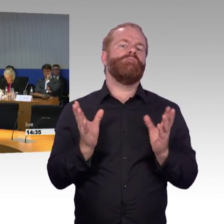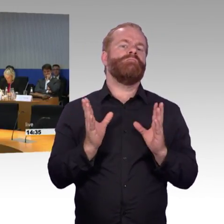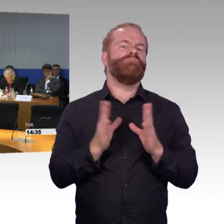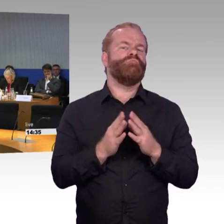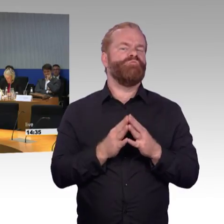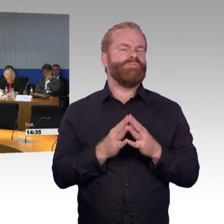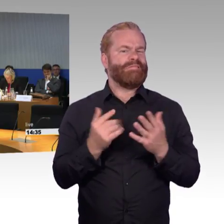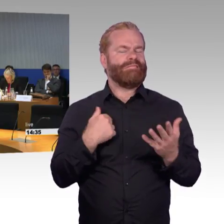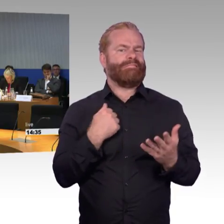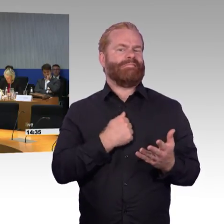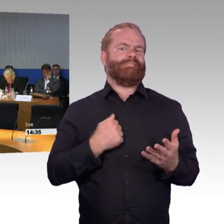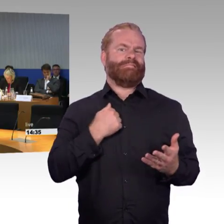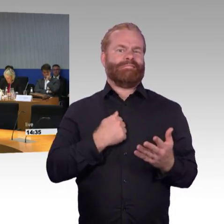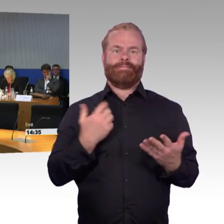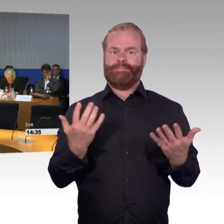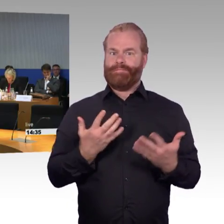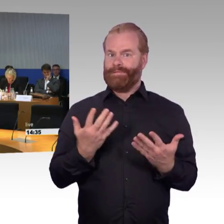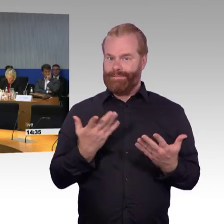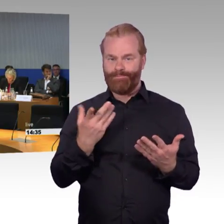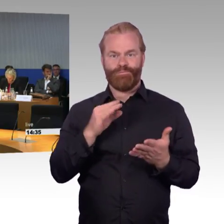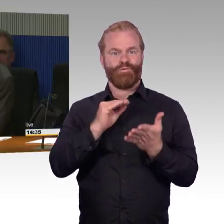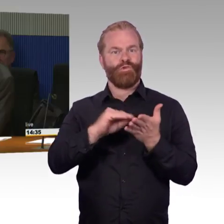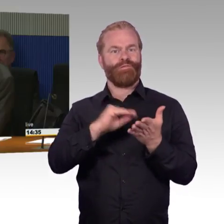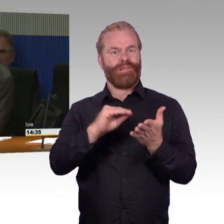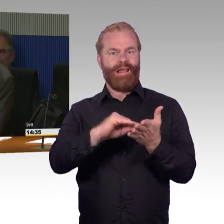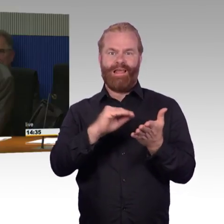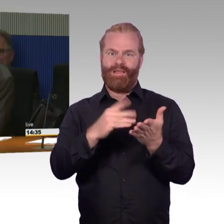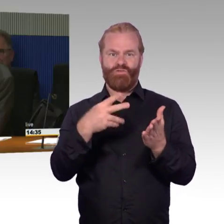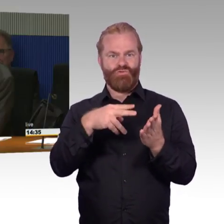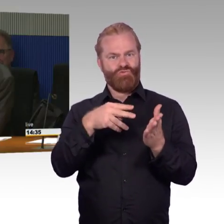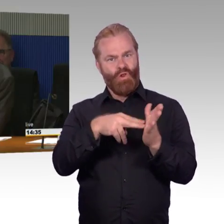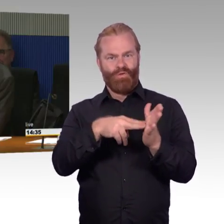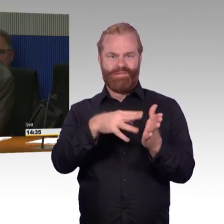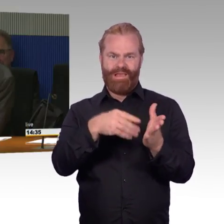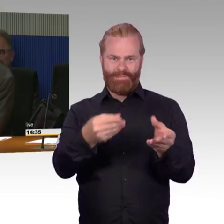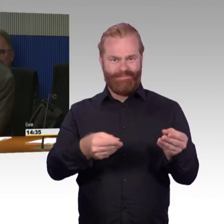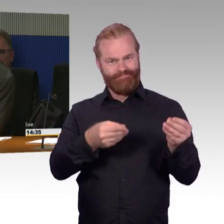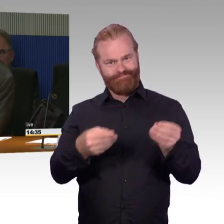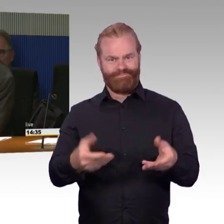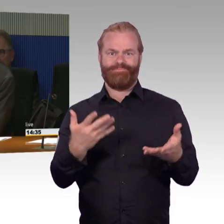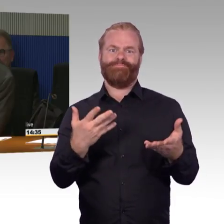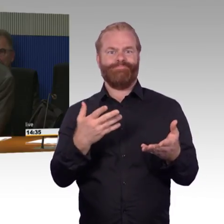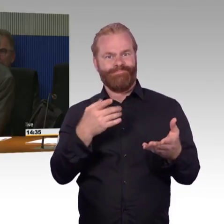diese entsprechend gründlich zur Vorbereitung auf diese Anhörung gelesen zu haben. Das ist ein wichtiges Thema,